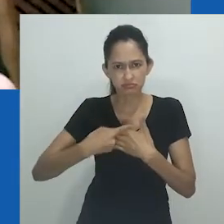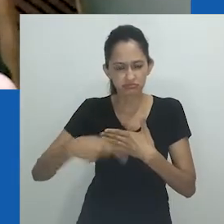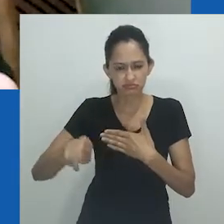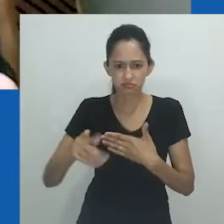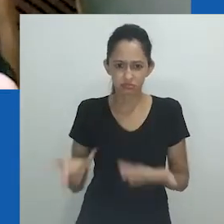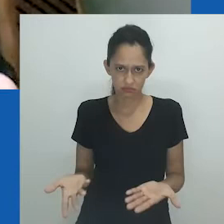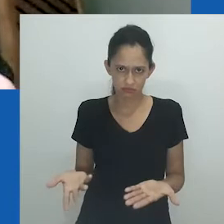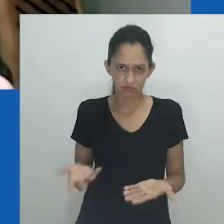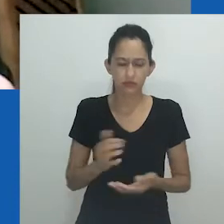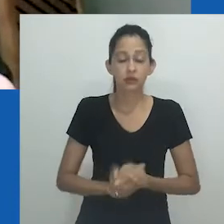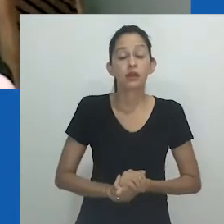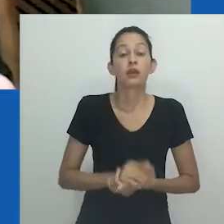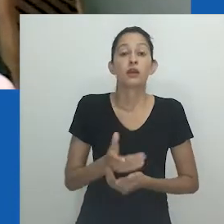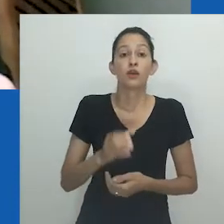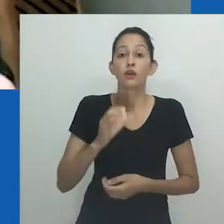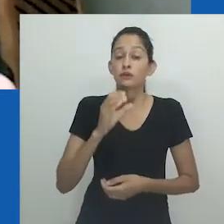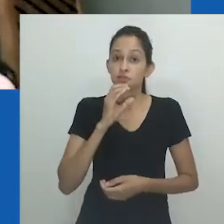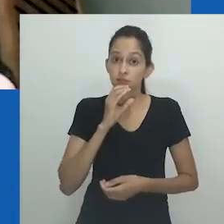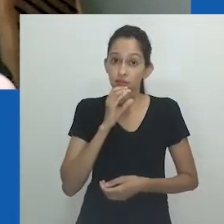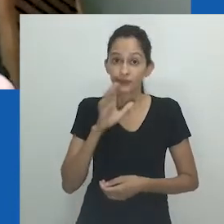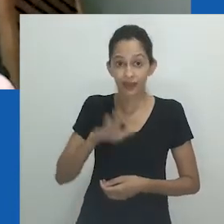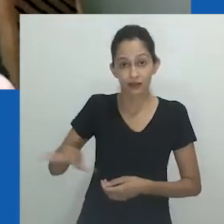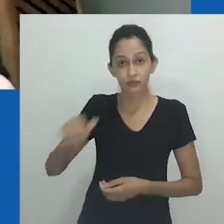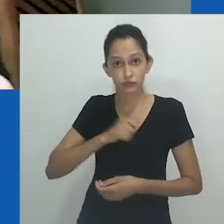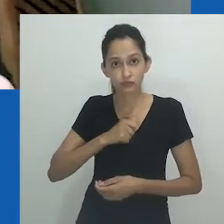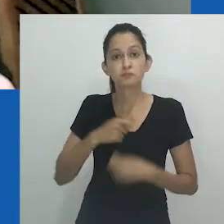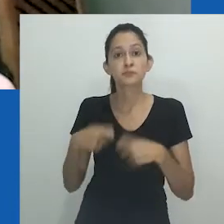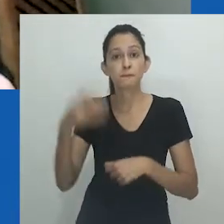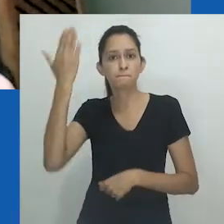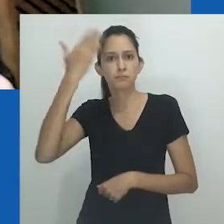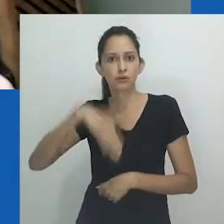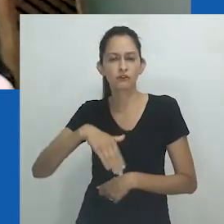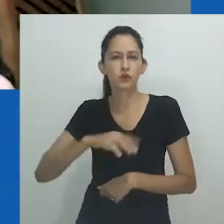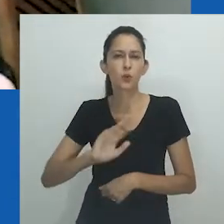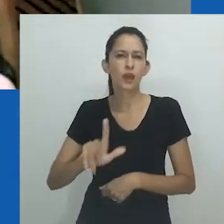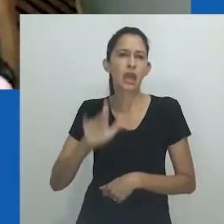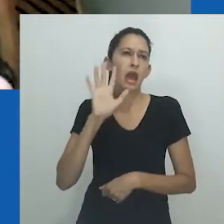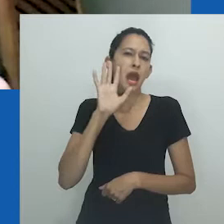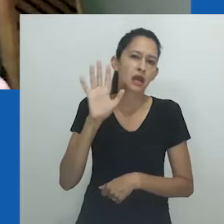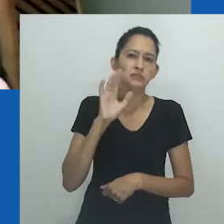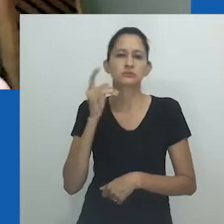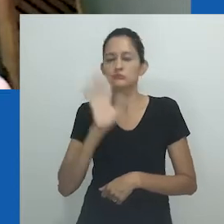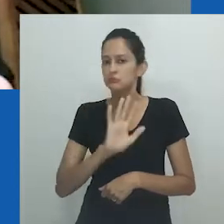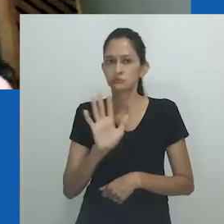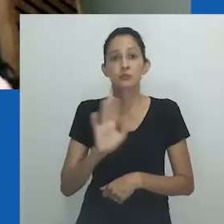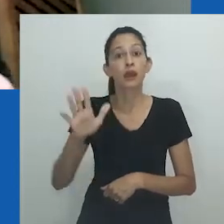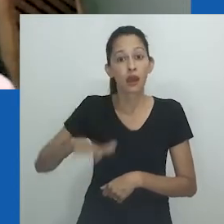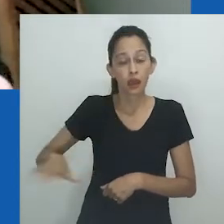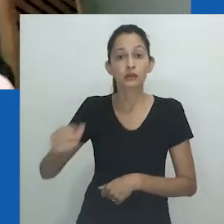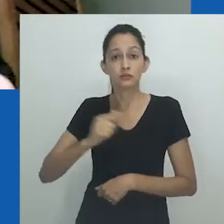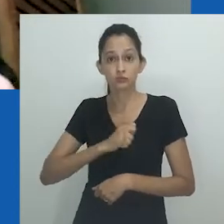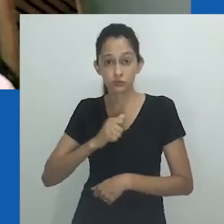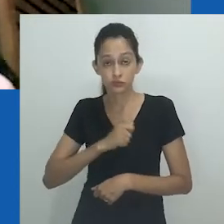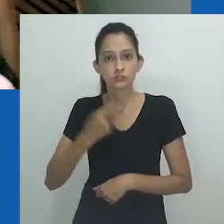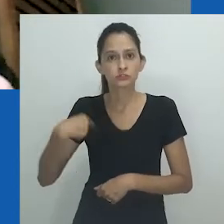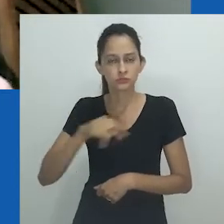Ao produzir um conhecimento que é contra-intuitivo, a Antropologia nos coloca à frente nas lacunas narrativas,